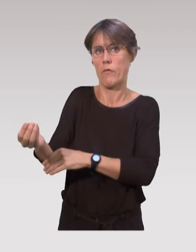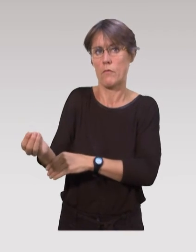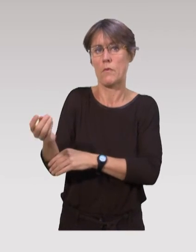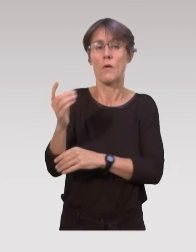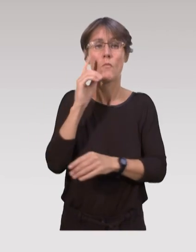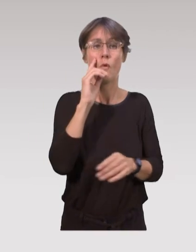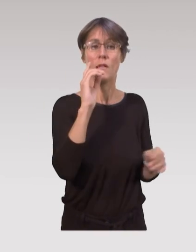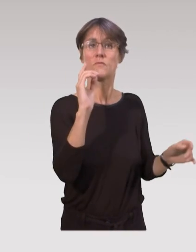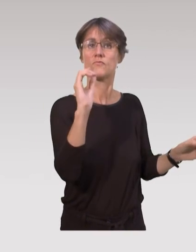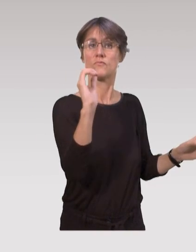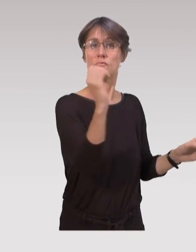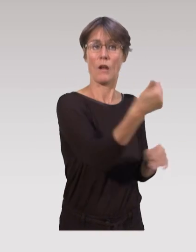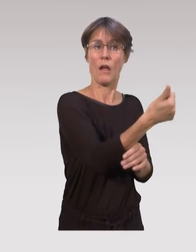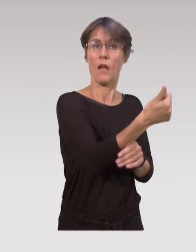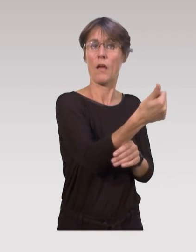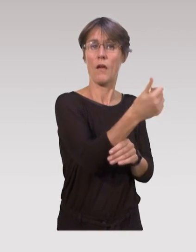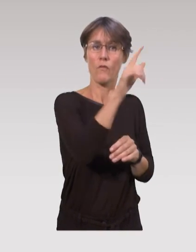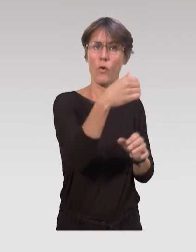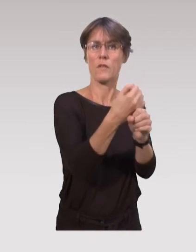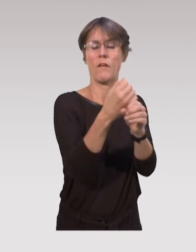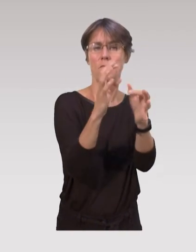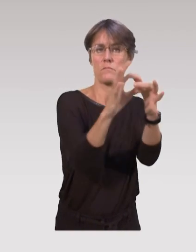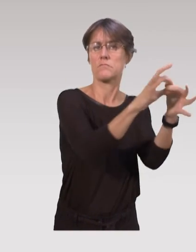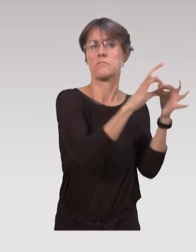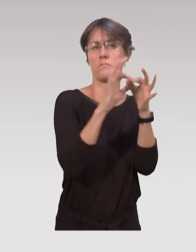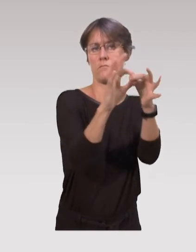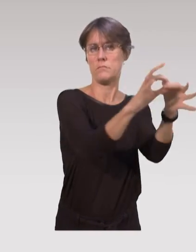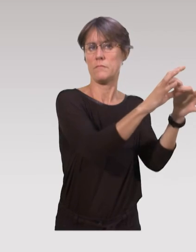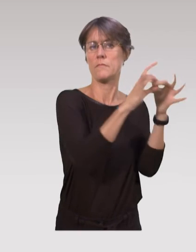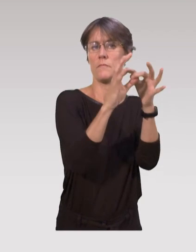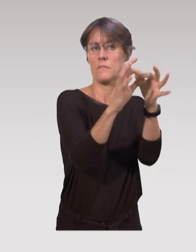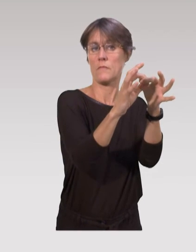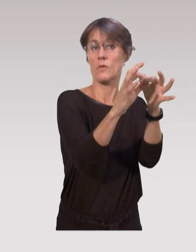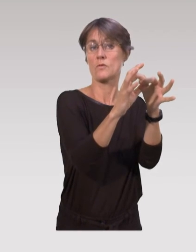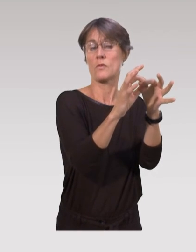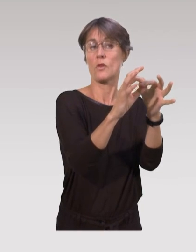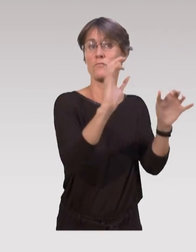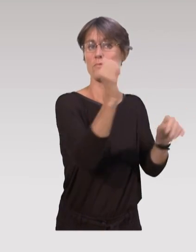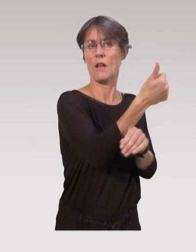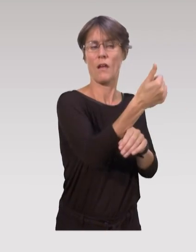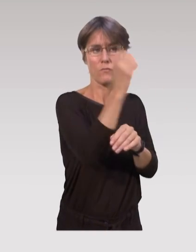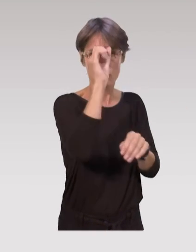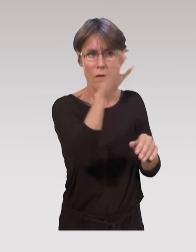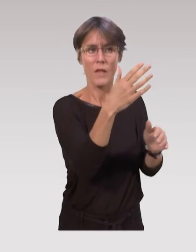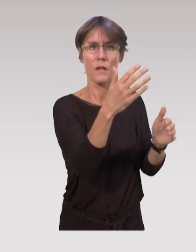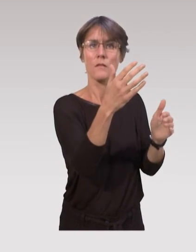parce que chacun a tout intérêt à travailler en collaboration avec l'autre, pour que les expertises se croisent,